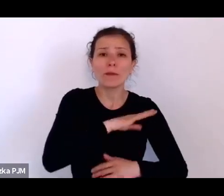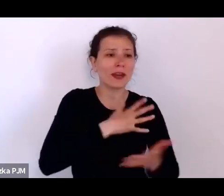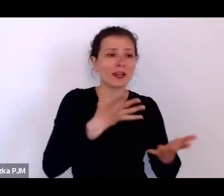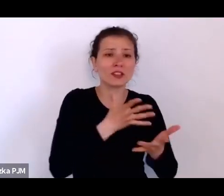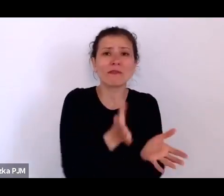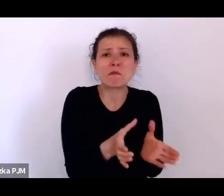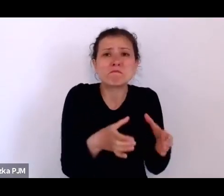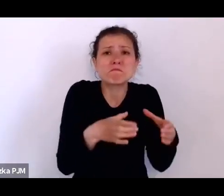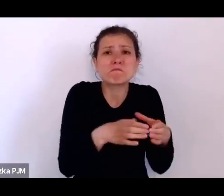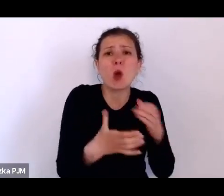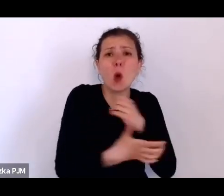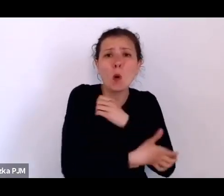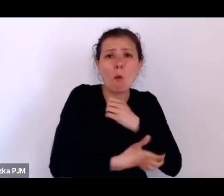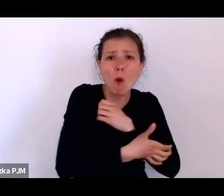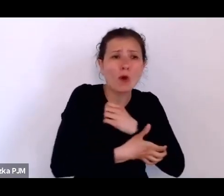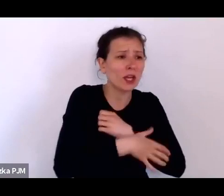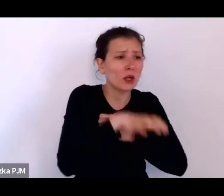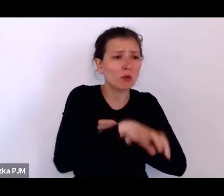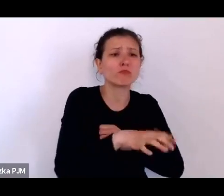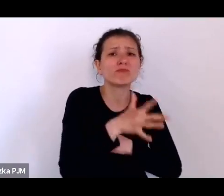To znaczy, znacznie mniej – zauważalnie.